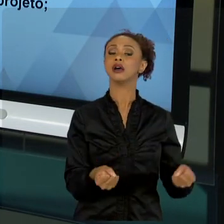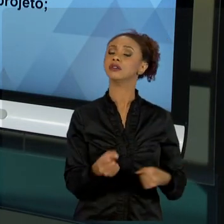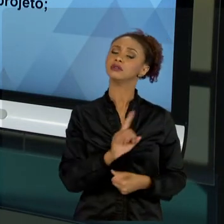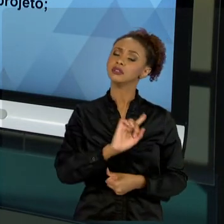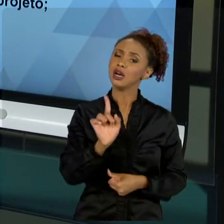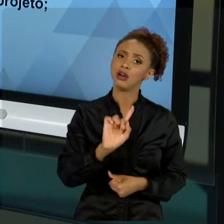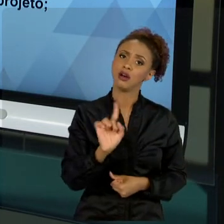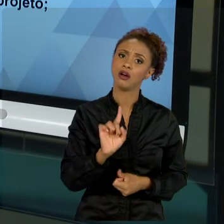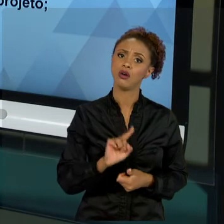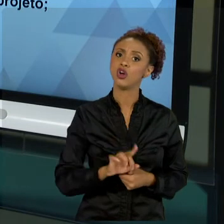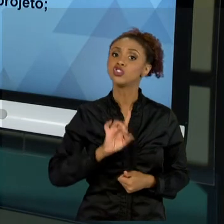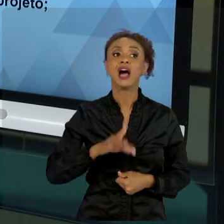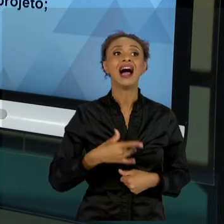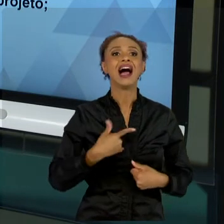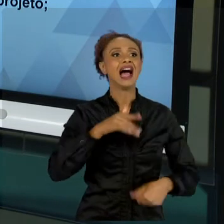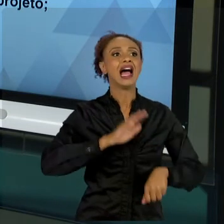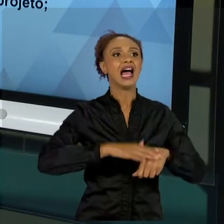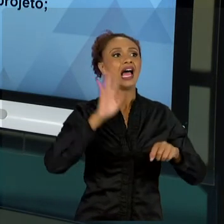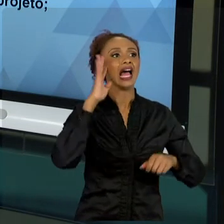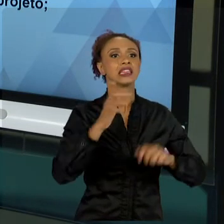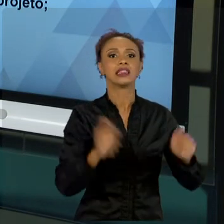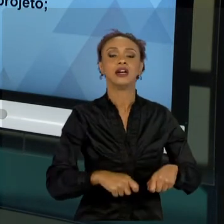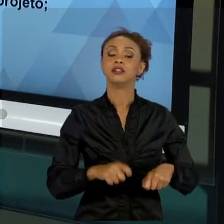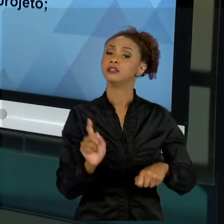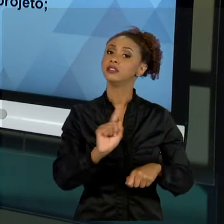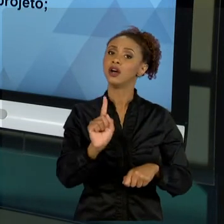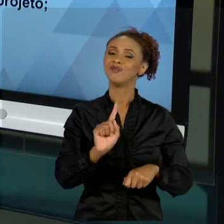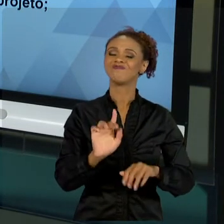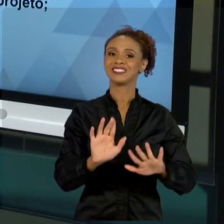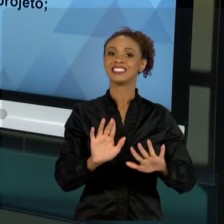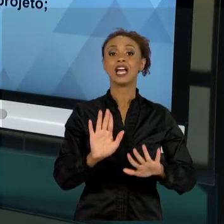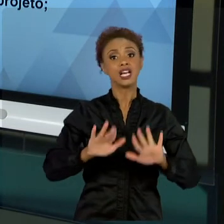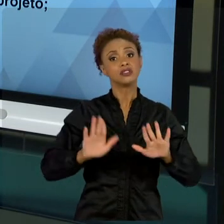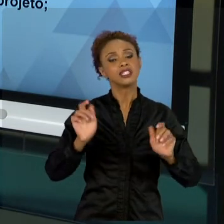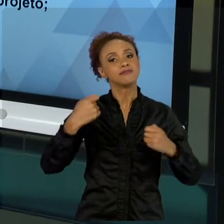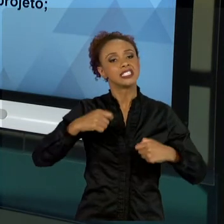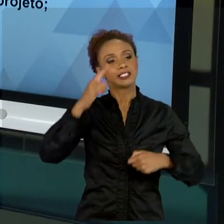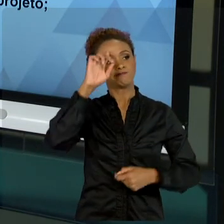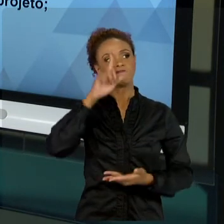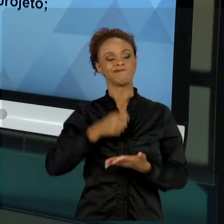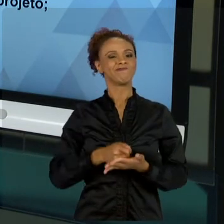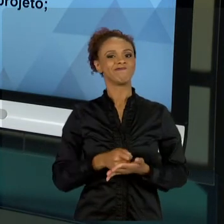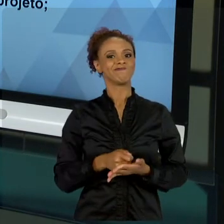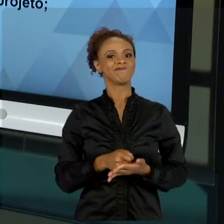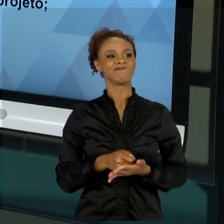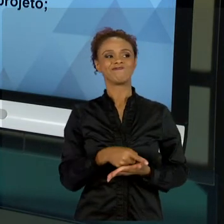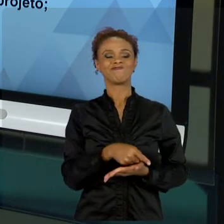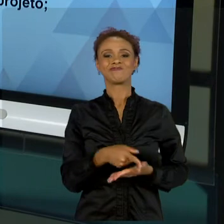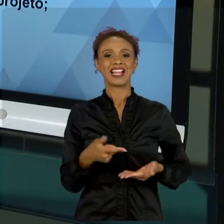RESOLVER". SIMPLESMENTE FALA: "MELHOR NÃO RESOLVER. MELHOR REESTUDAR". ENTÃO, ESSA PARTE DO